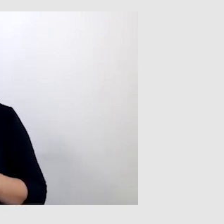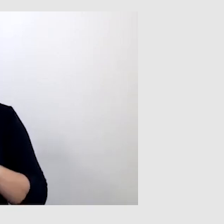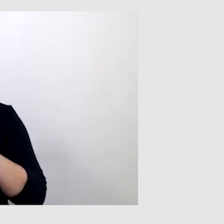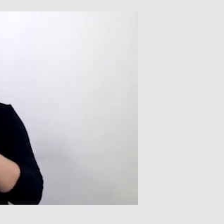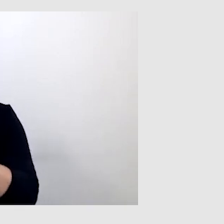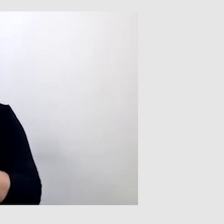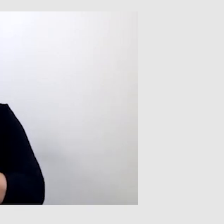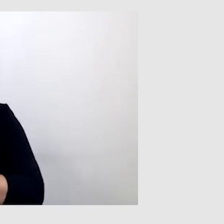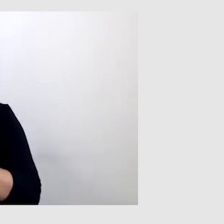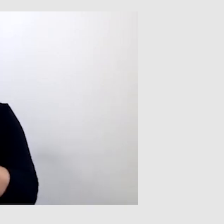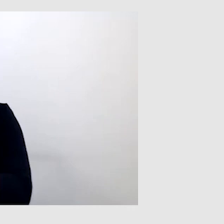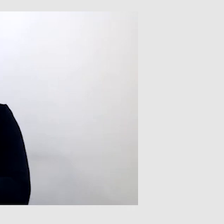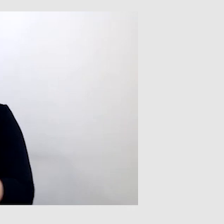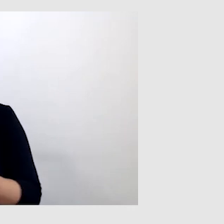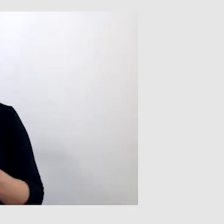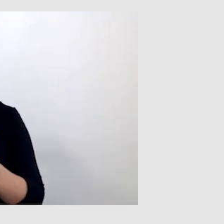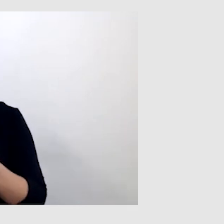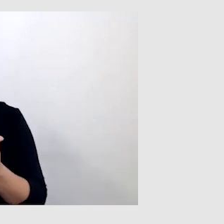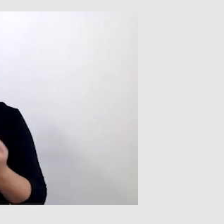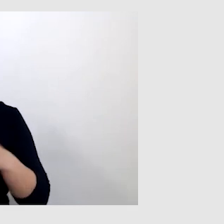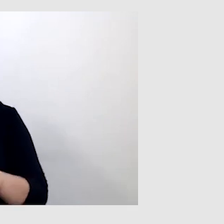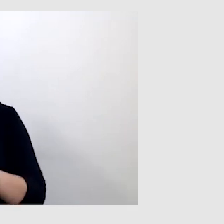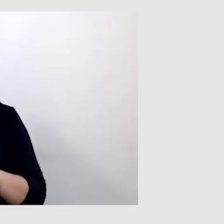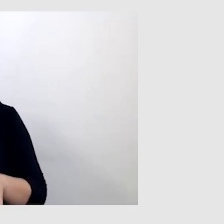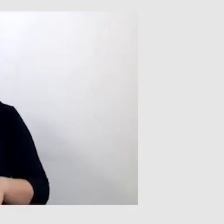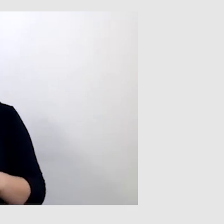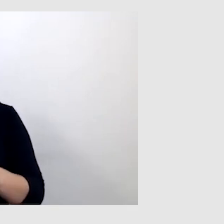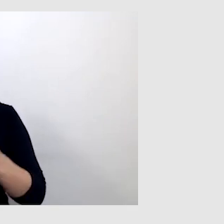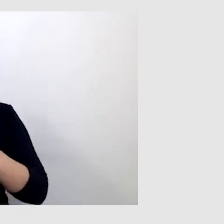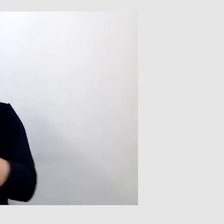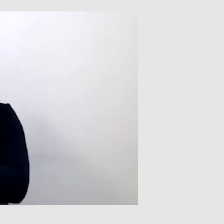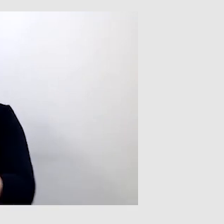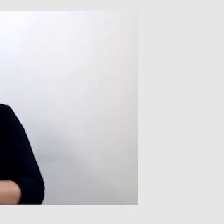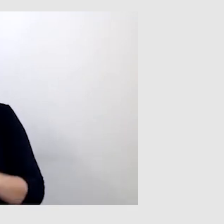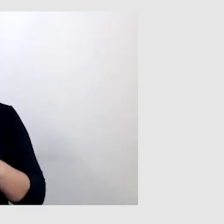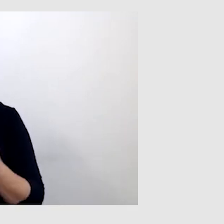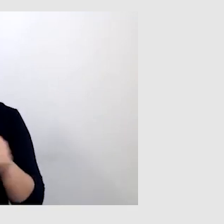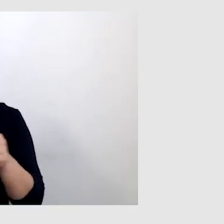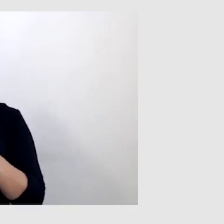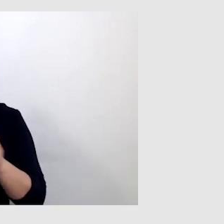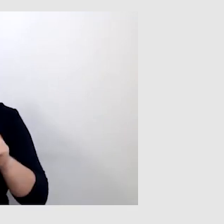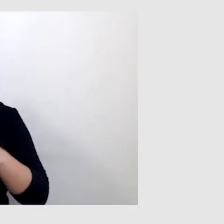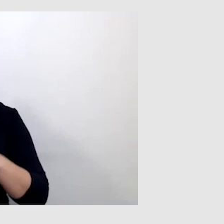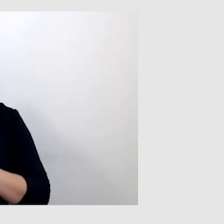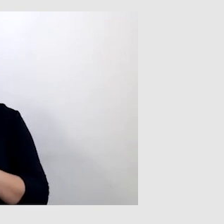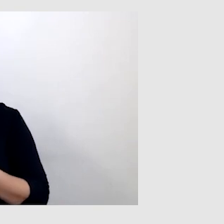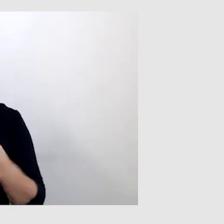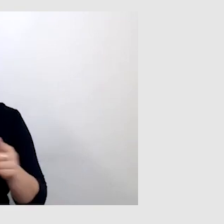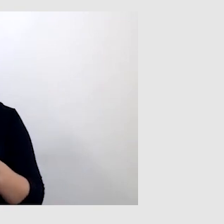i wtedy powstają jakieś dziwne słowa, nie pasujące do sensu wypowiedzi.